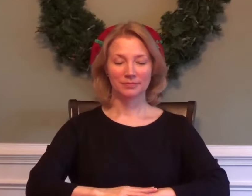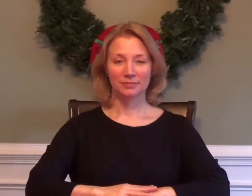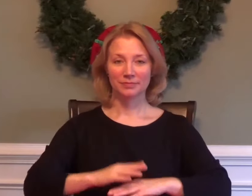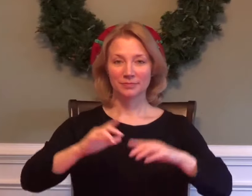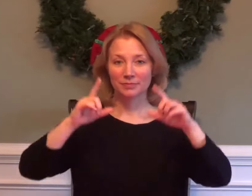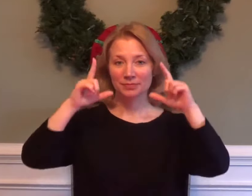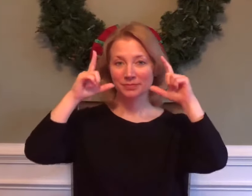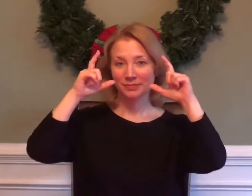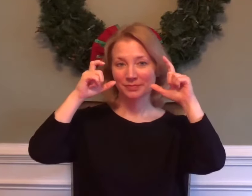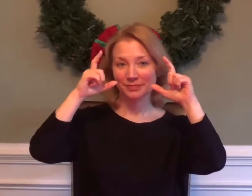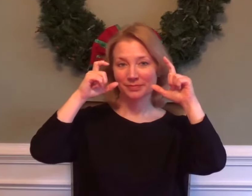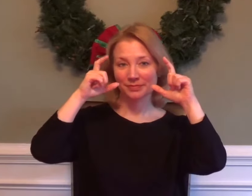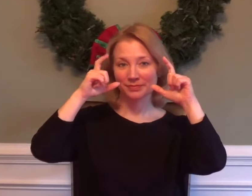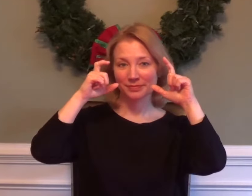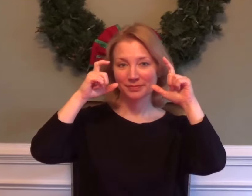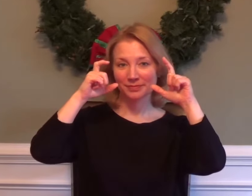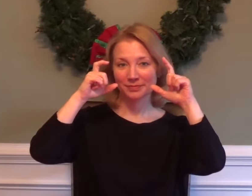PHOTOGRAPHY